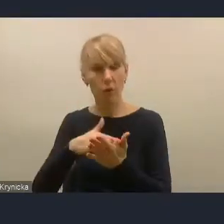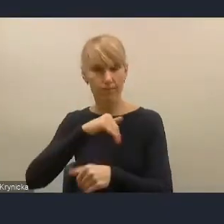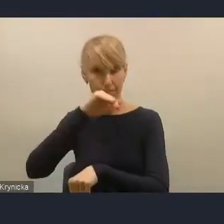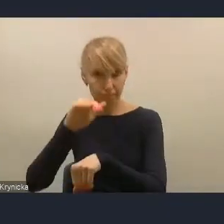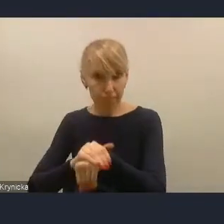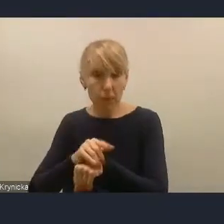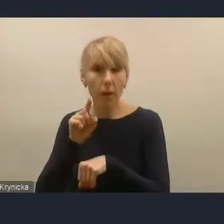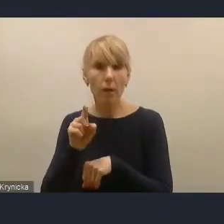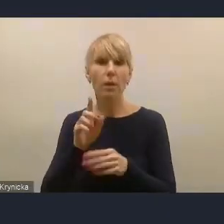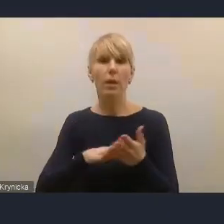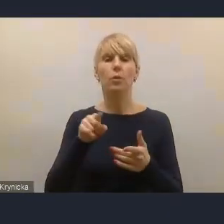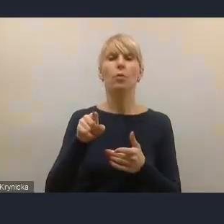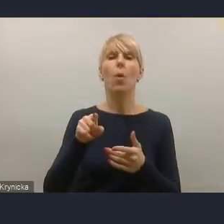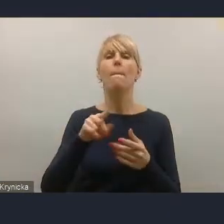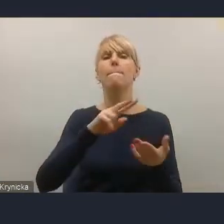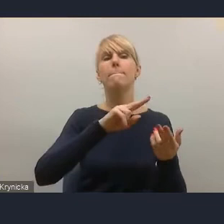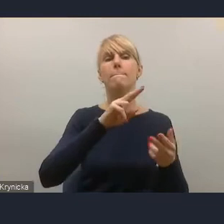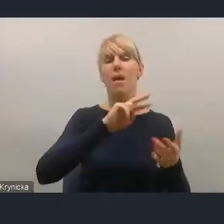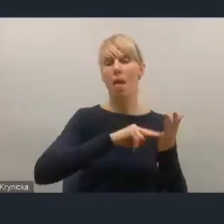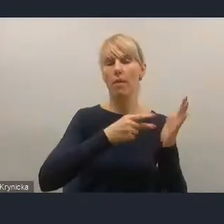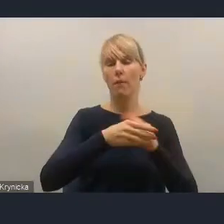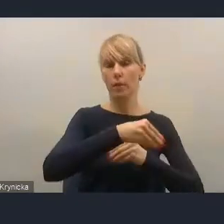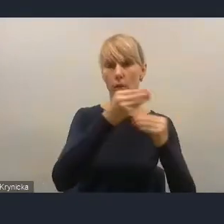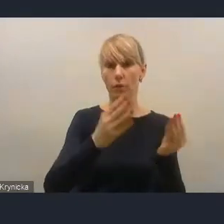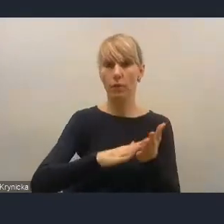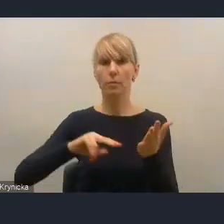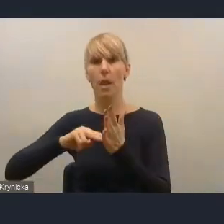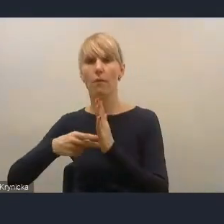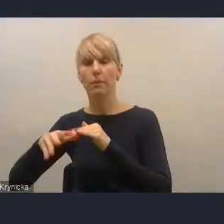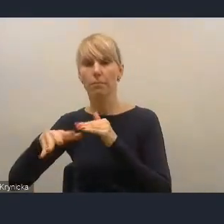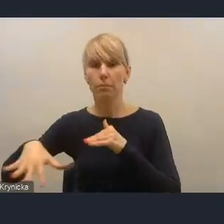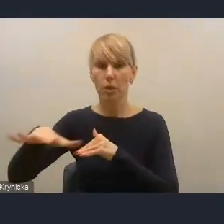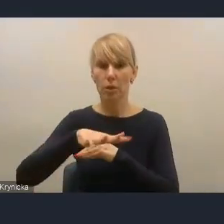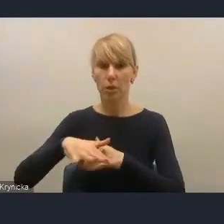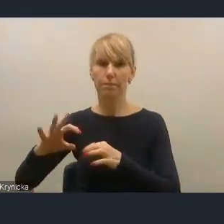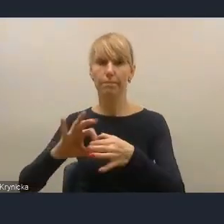z planowaniem przestrzennym. Ministerstwo Funduszy i Polityki Regionalnej